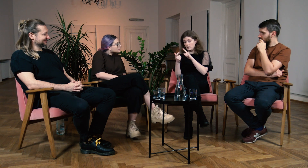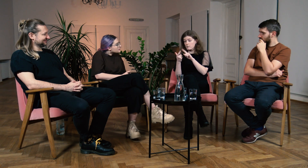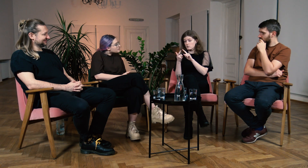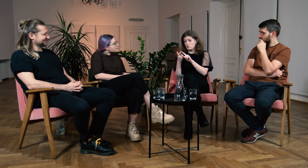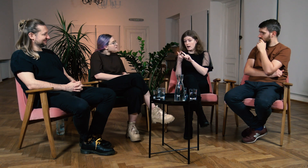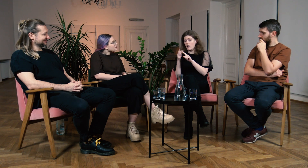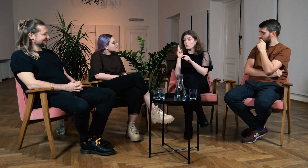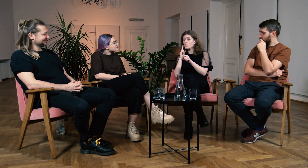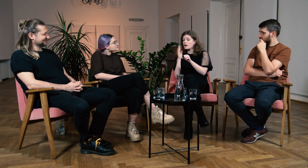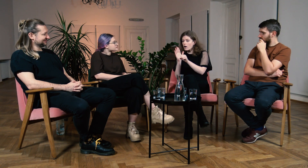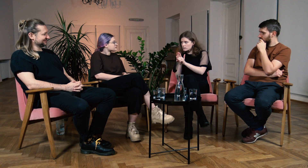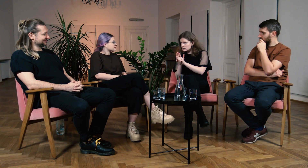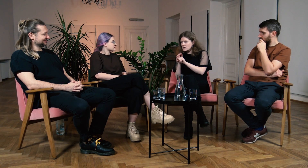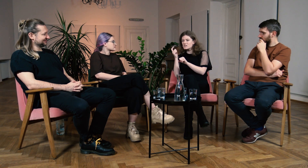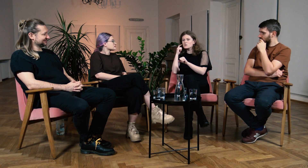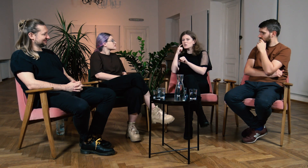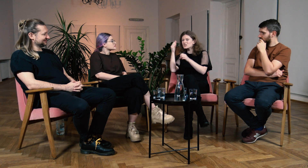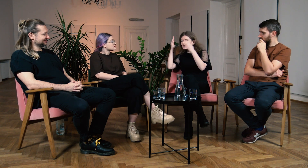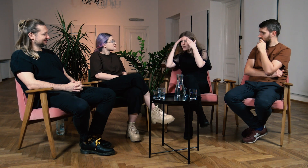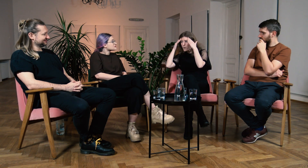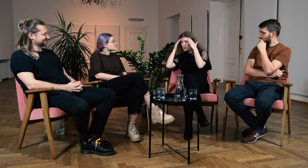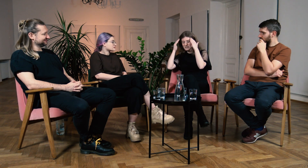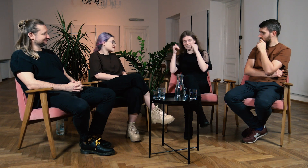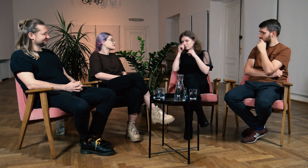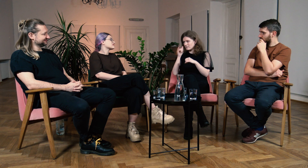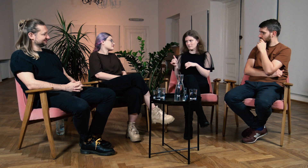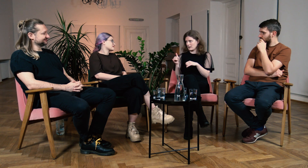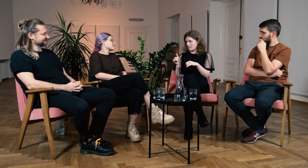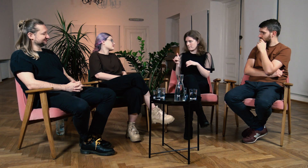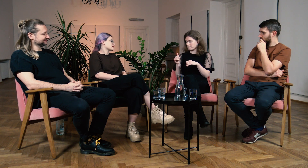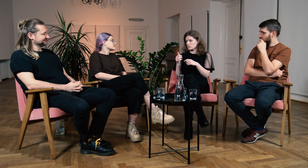a po drugie, nie mieli oni świadomości o zjawisku takim jak audyzm.